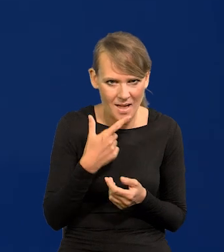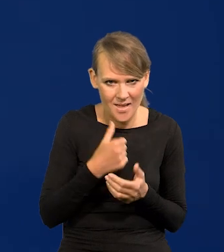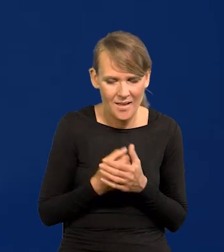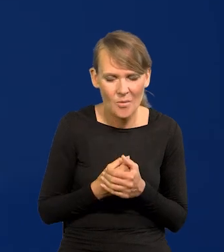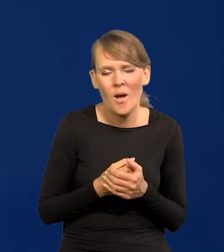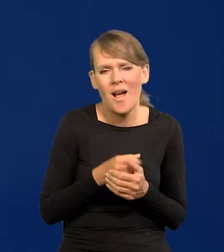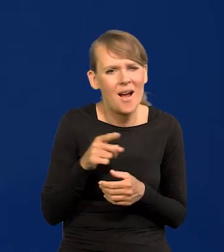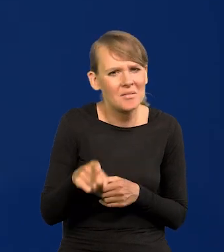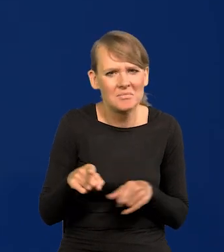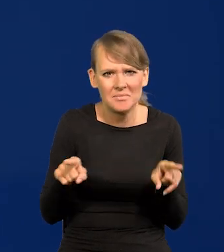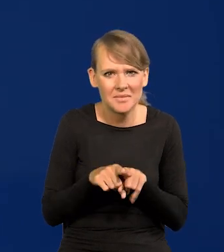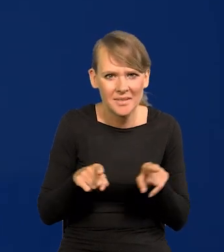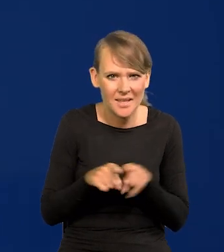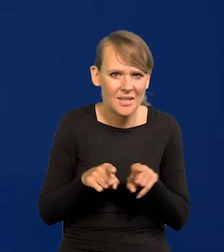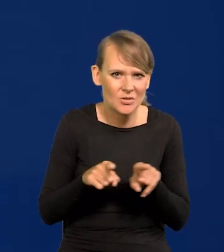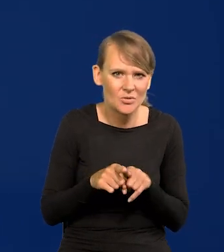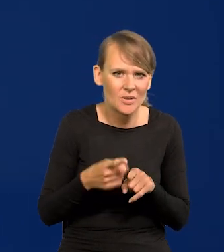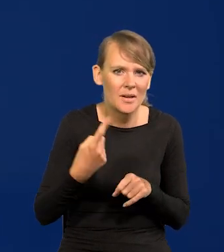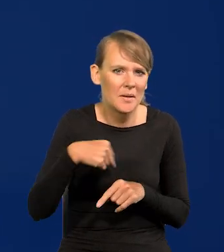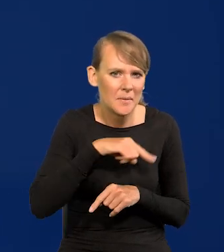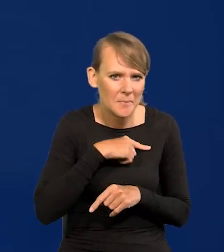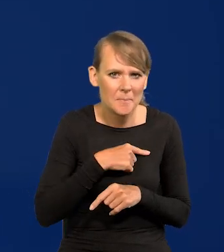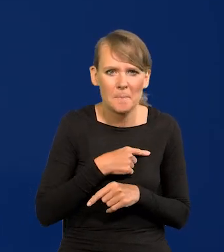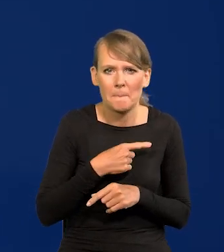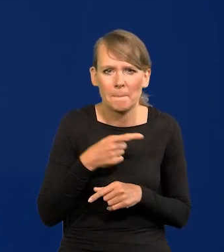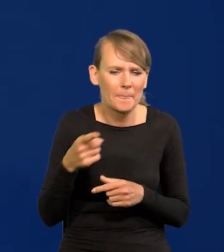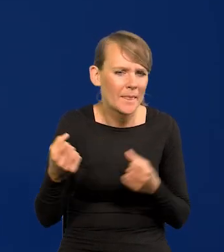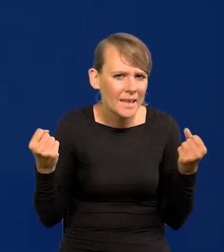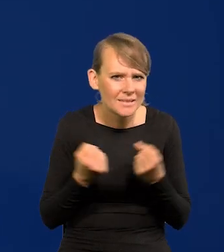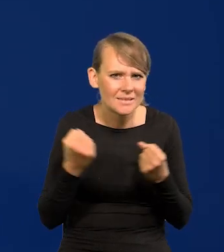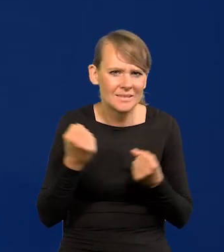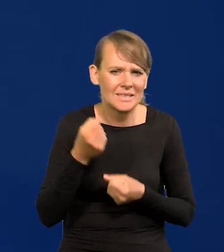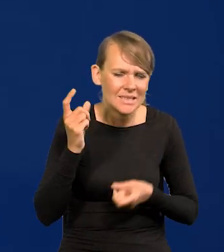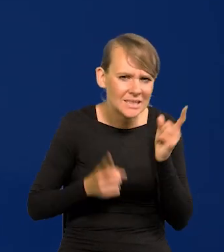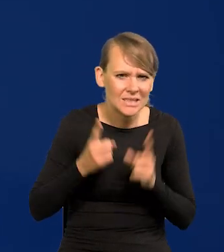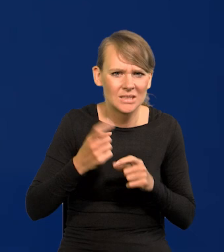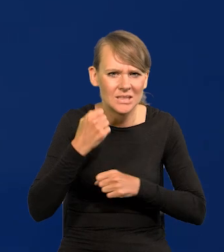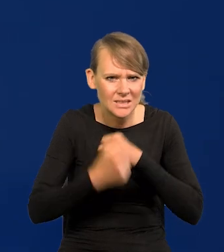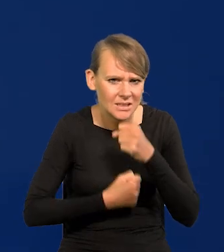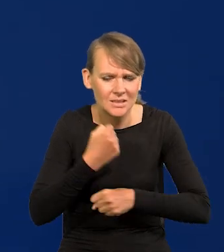Ale to też dla nas, my jesteśmy rozpędzoną wielką maszyną w tej chwili.